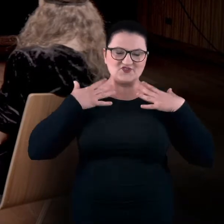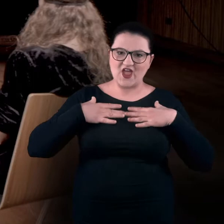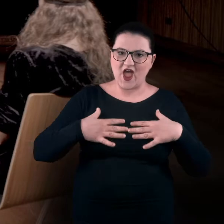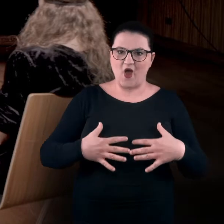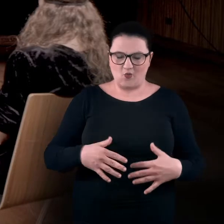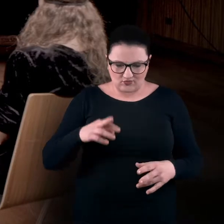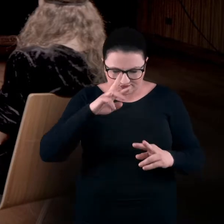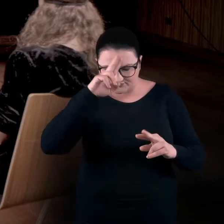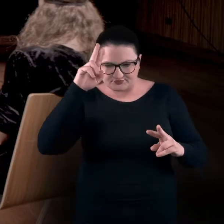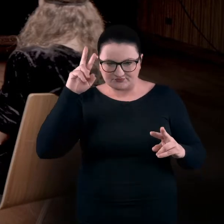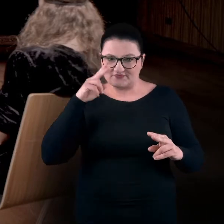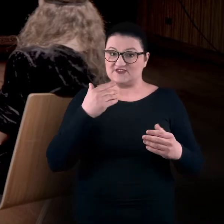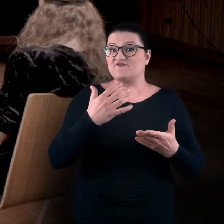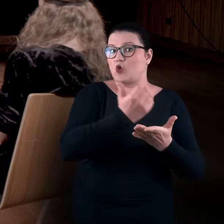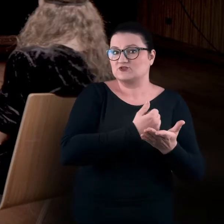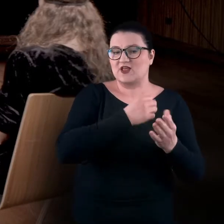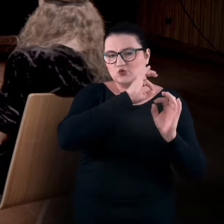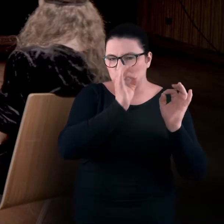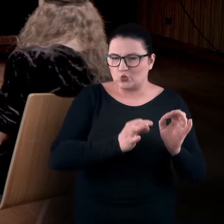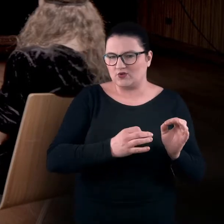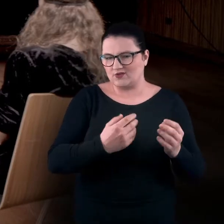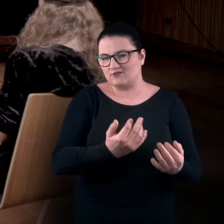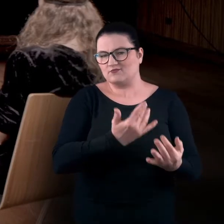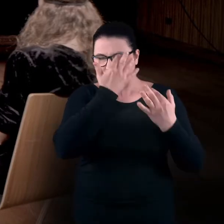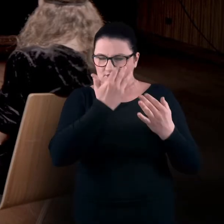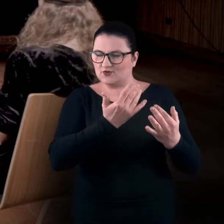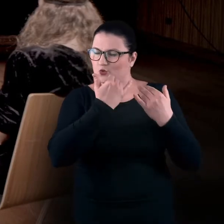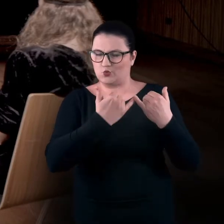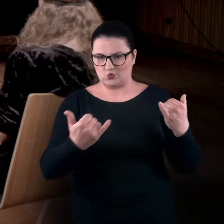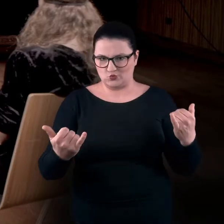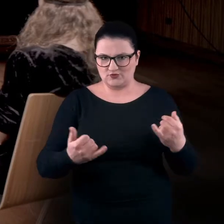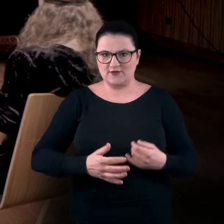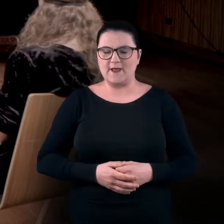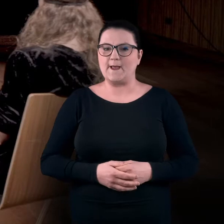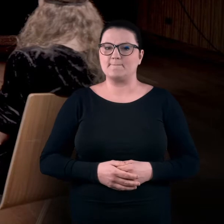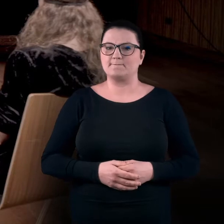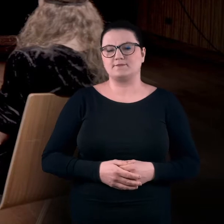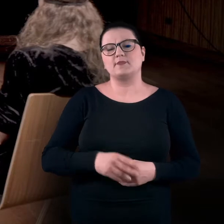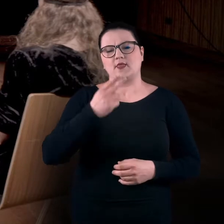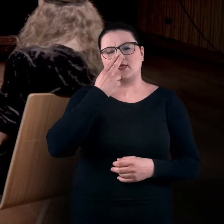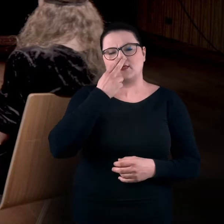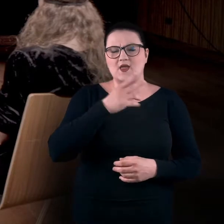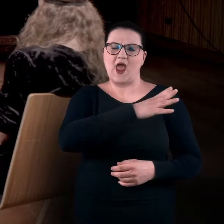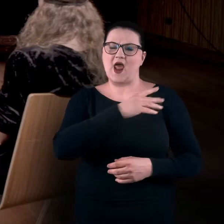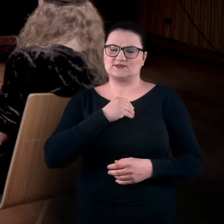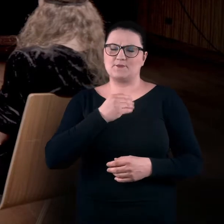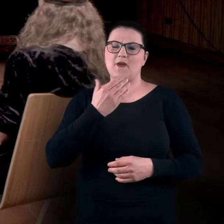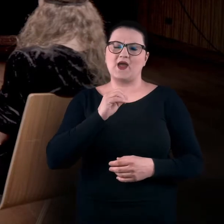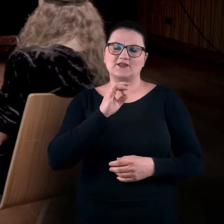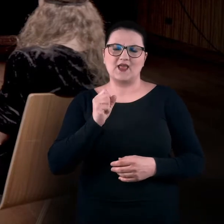z wykorzystaniem sztuki, czy też wątków, które sztuka może nam podpowiadać. Zwykle pracujemy z Magdą w realności.